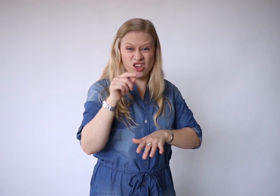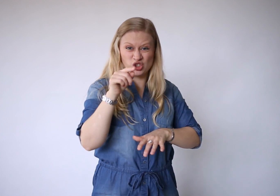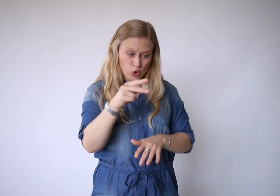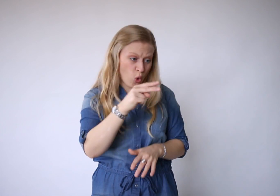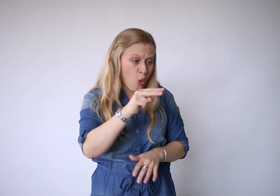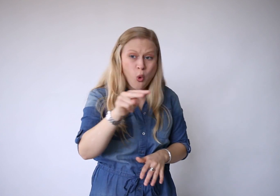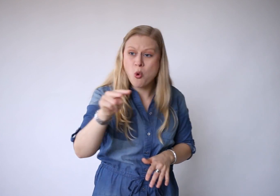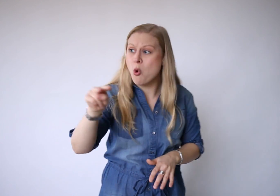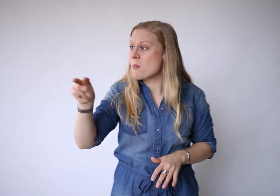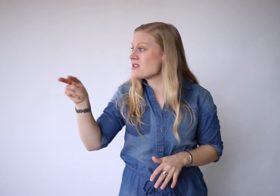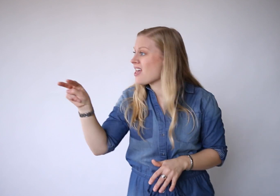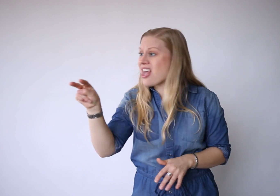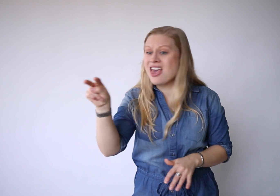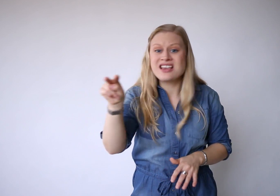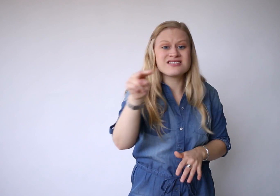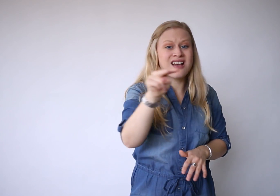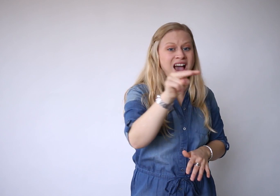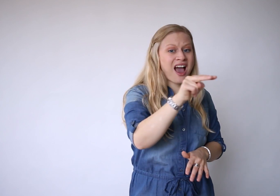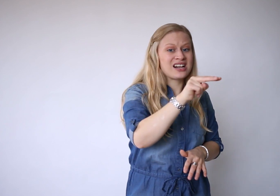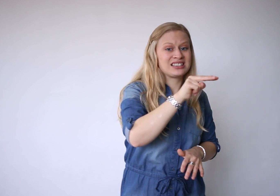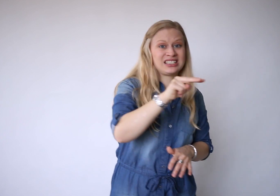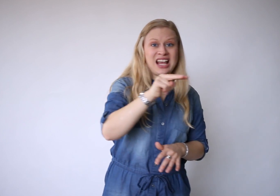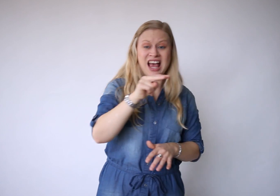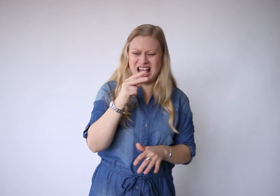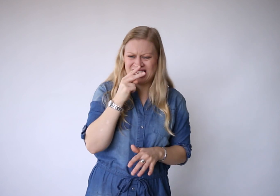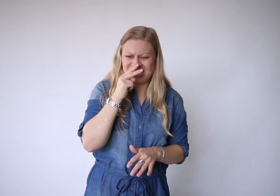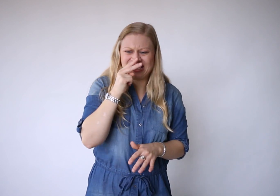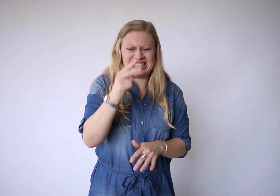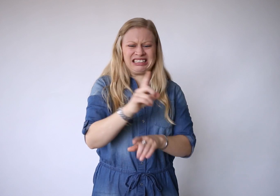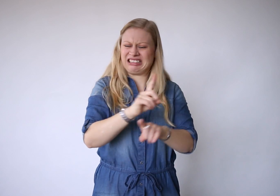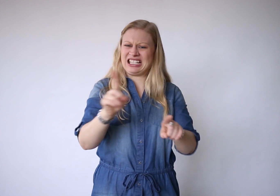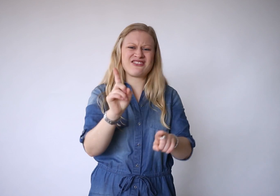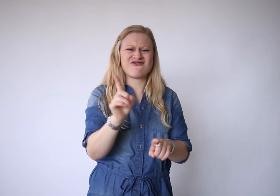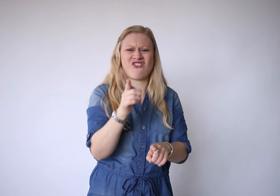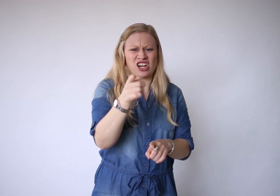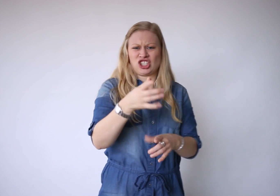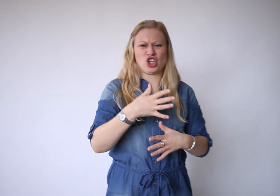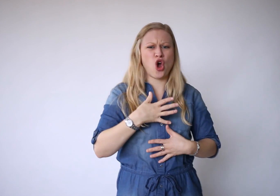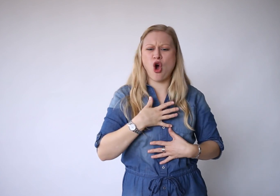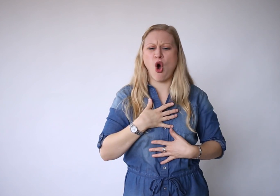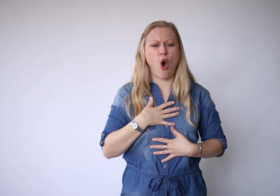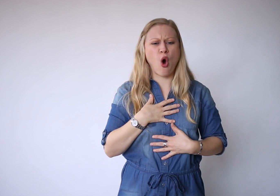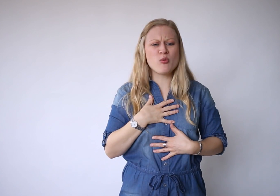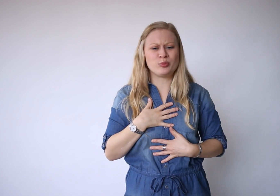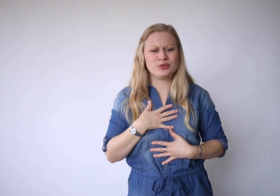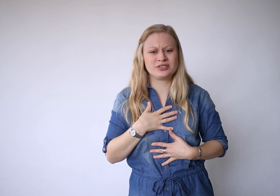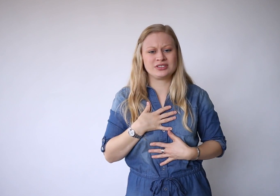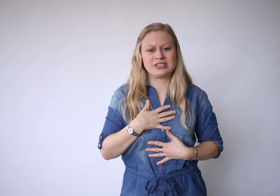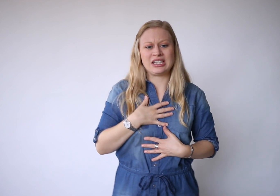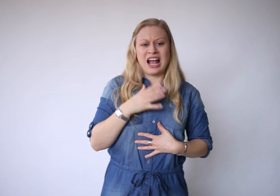Als je om je heen kijkt, maar je ziet niet wat je hoopt.